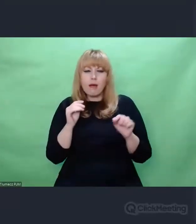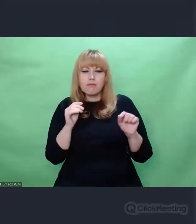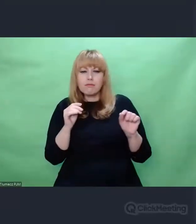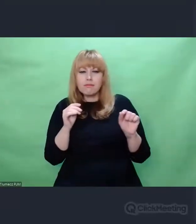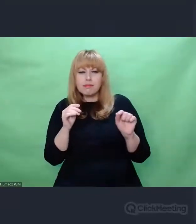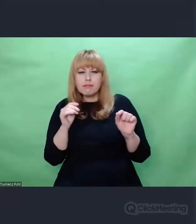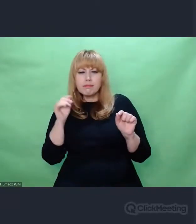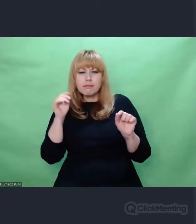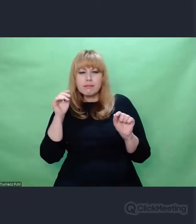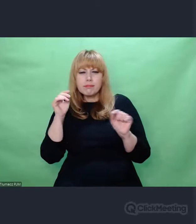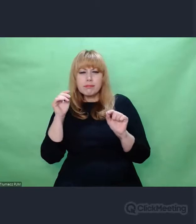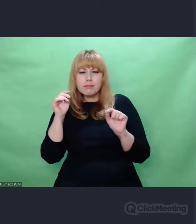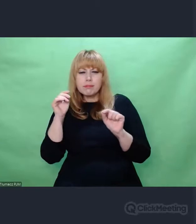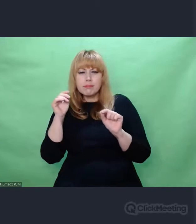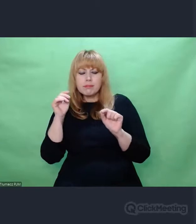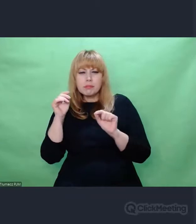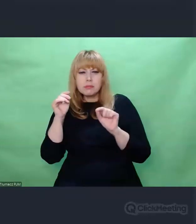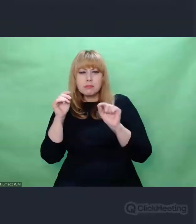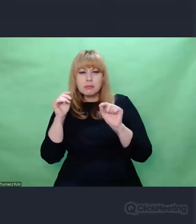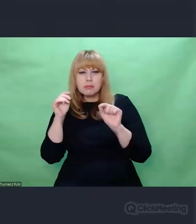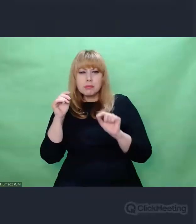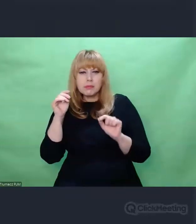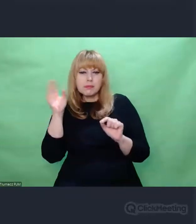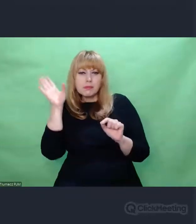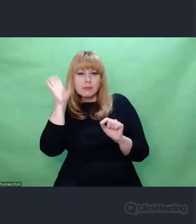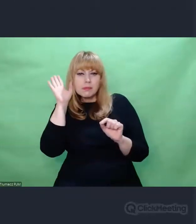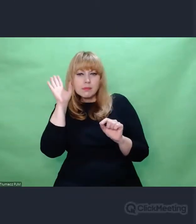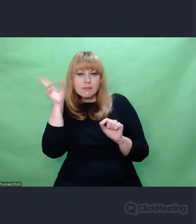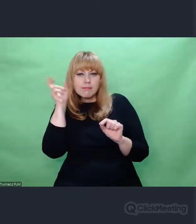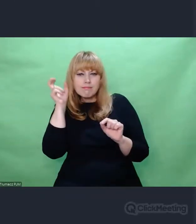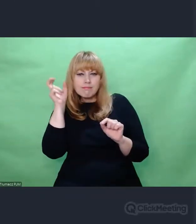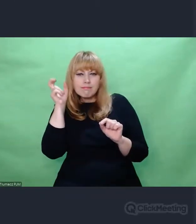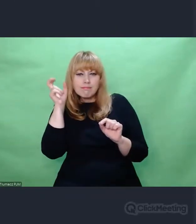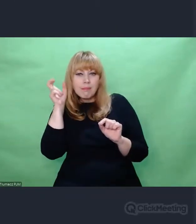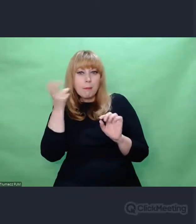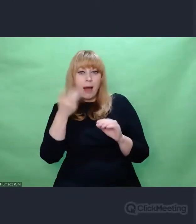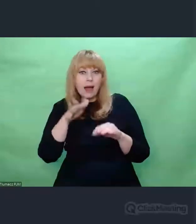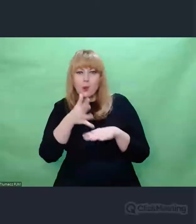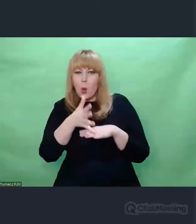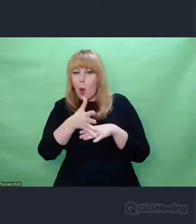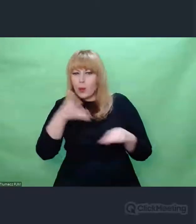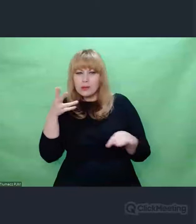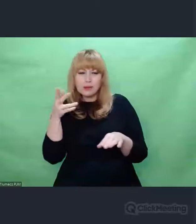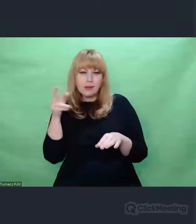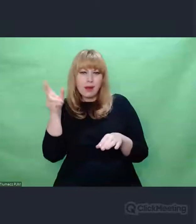Słuch, który był w stanie wychwycić i odróżnić peryferyjne dźwięki